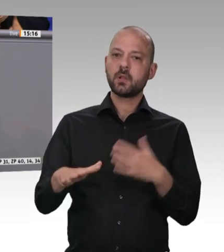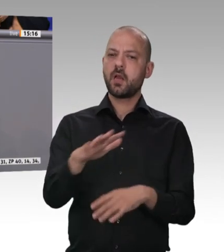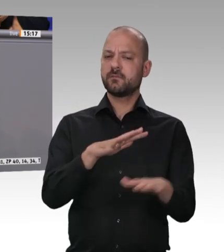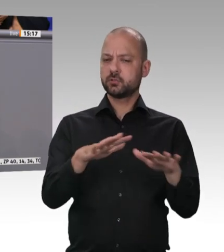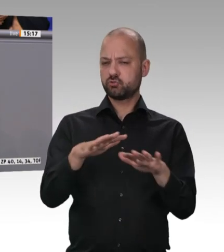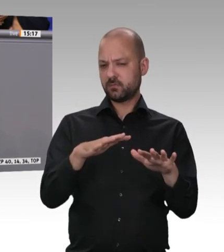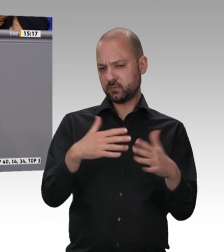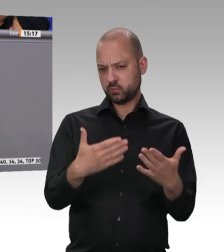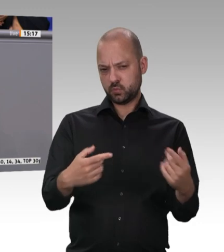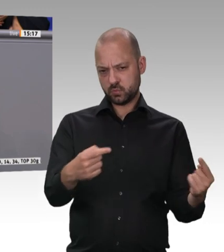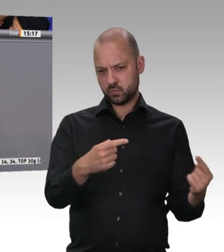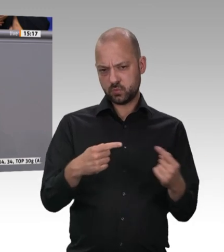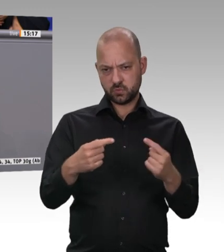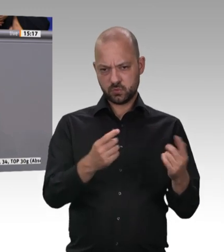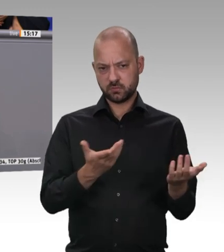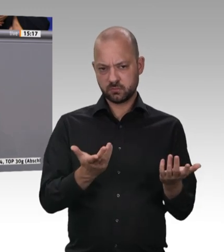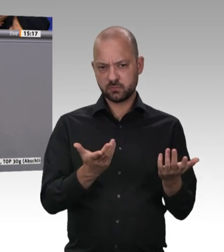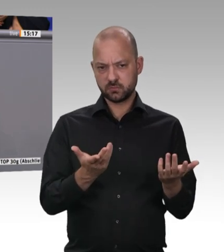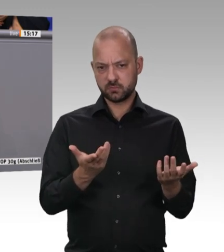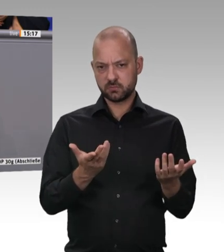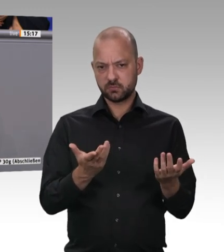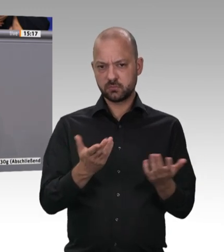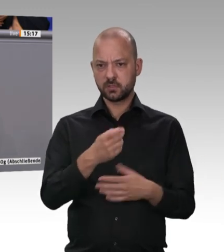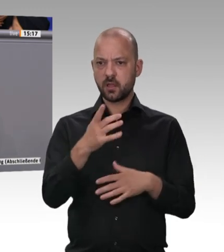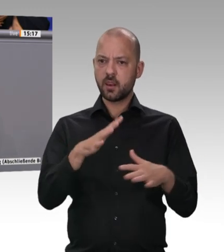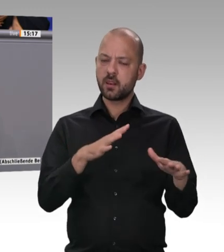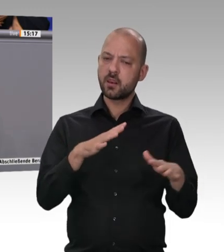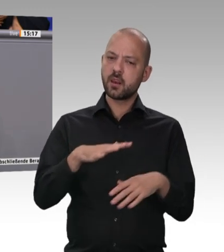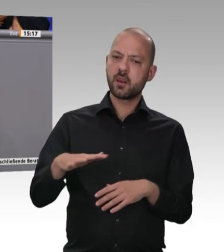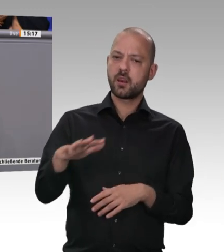darf. Es wird immer nur davon gesprochen, dann